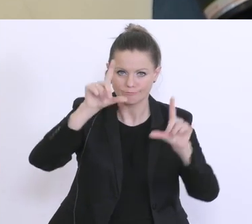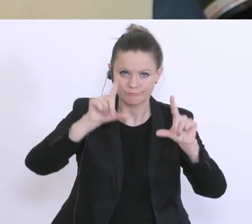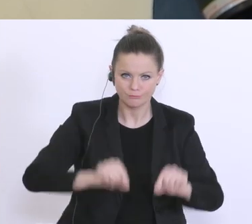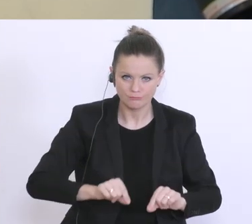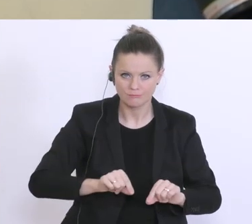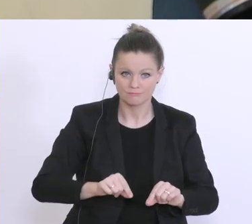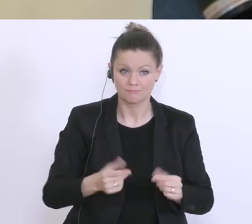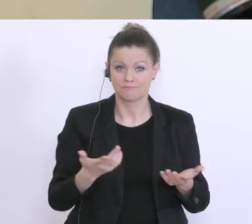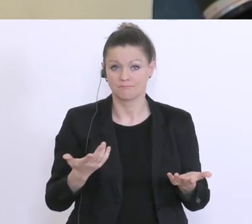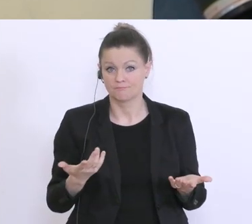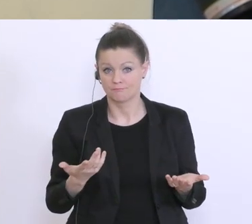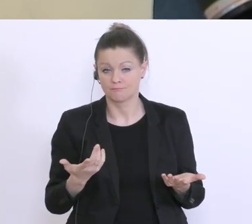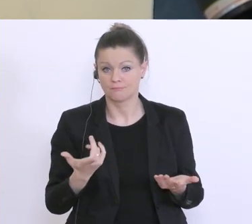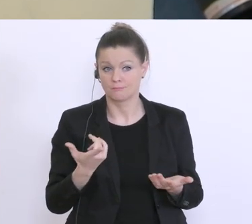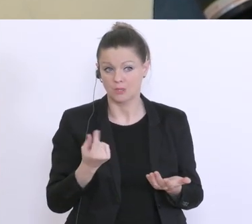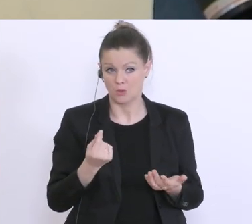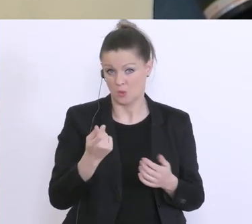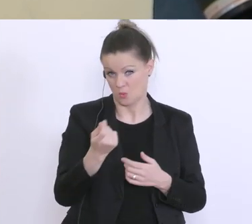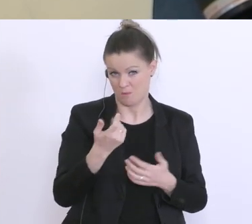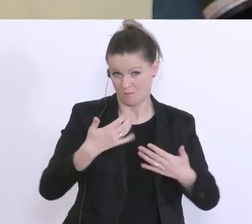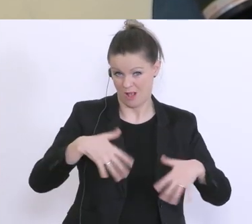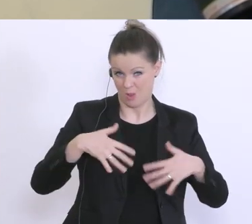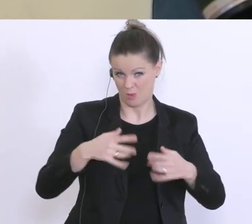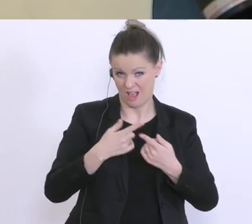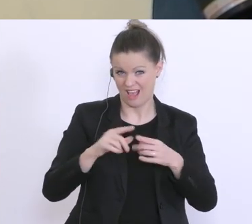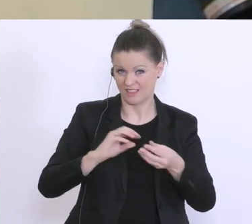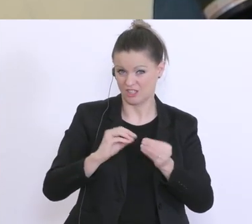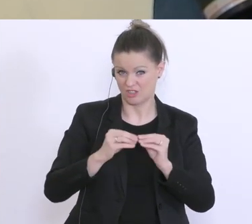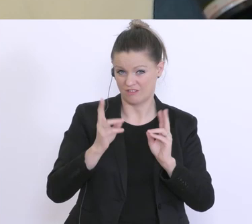Lockerung in diesen Bereichen macht, das auch andere Geschäfte noch aufsperren könnten.